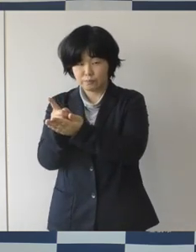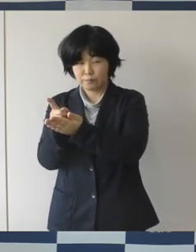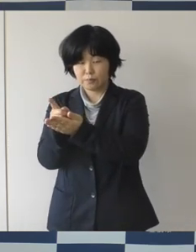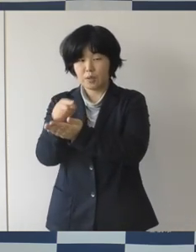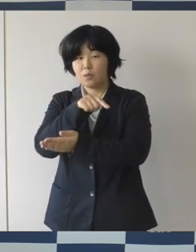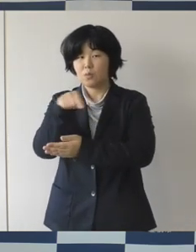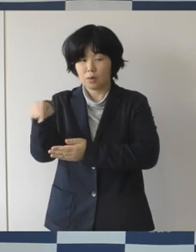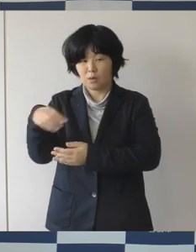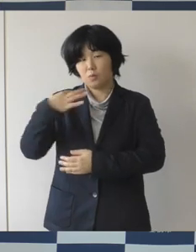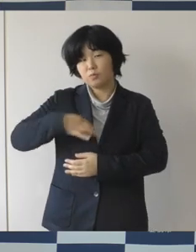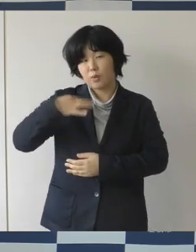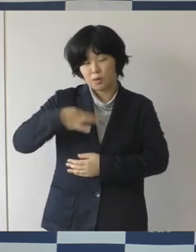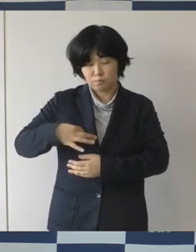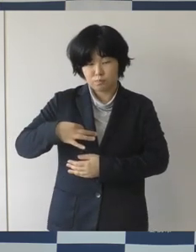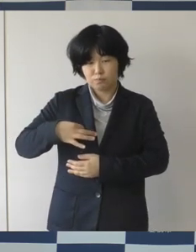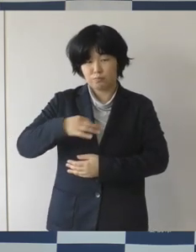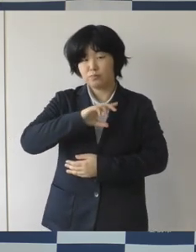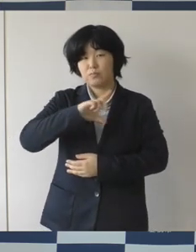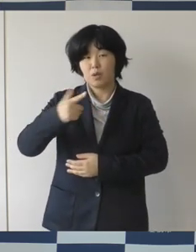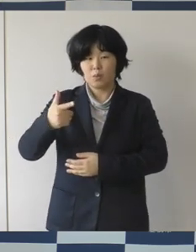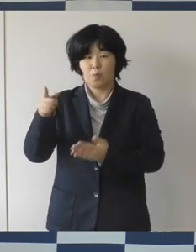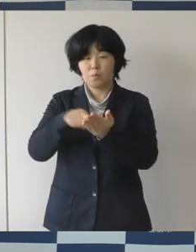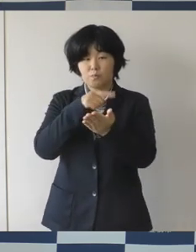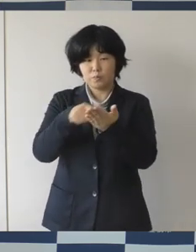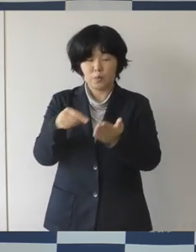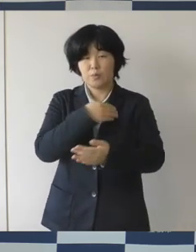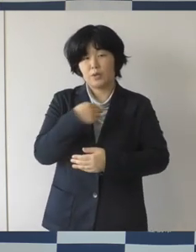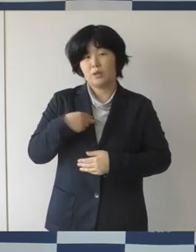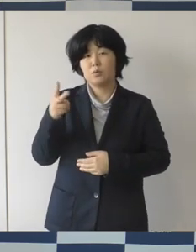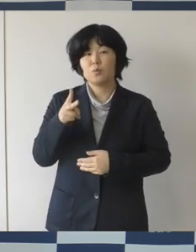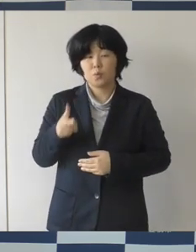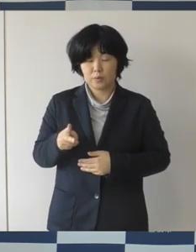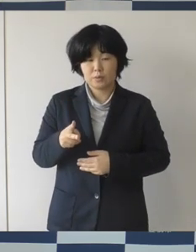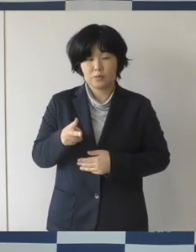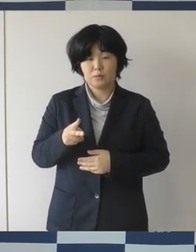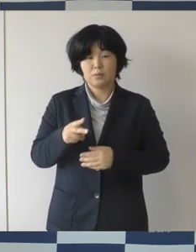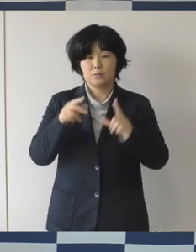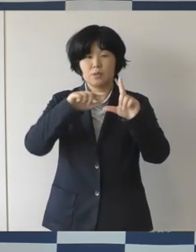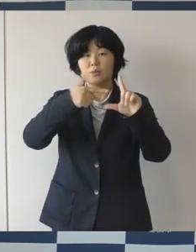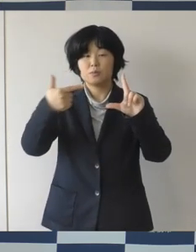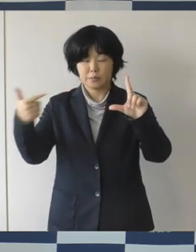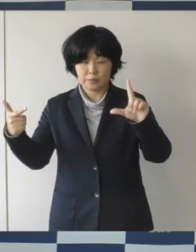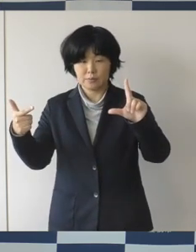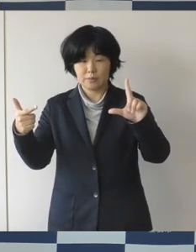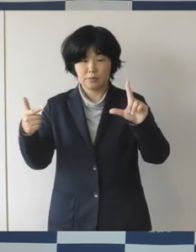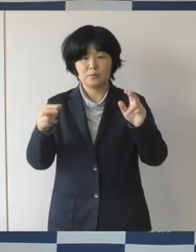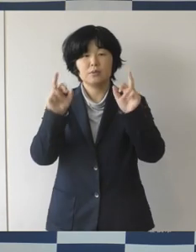解消するために LGBTと性的少数者の面接相談を実施するなど